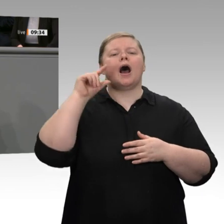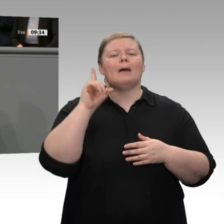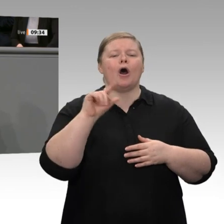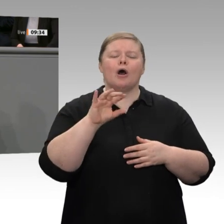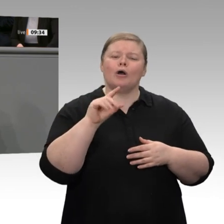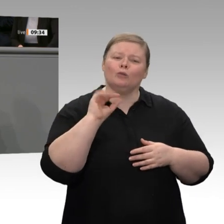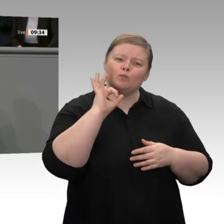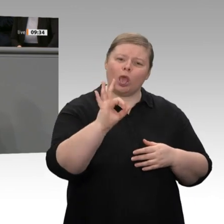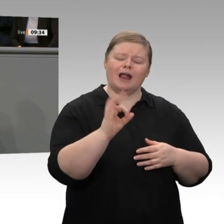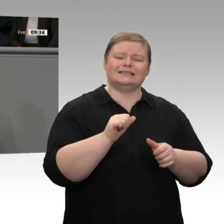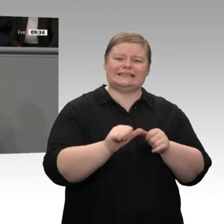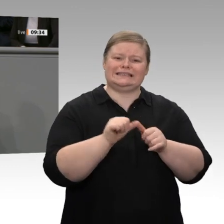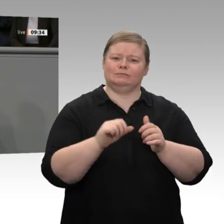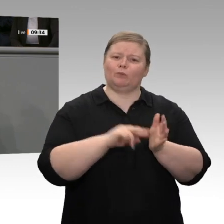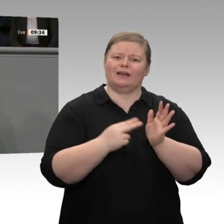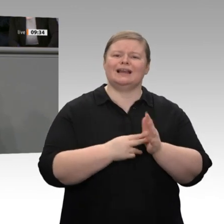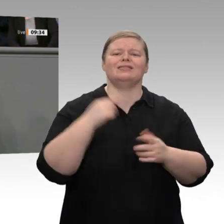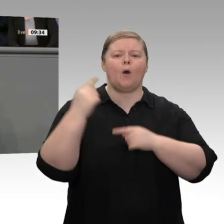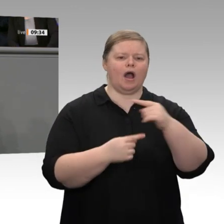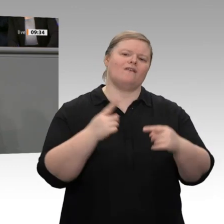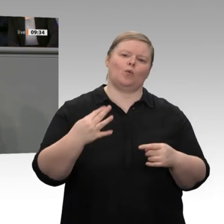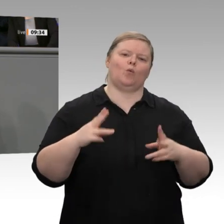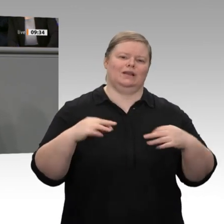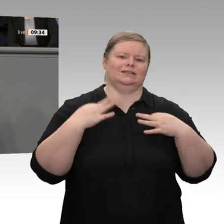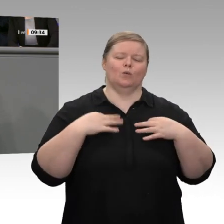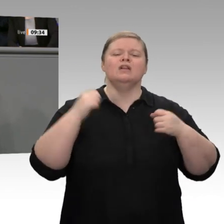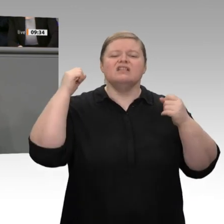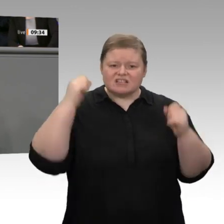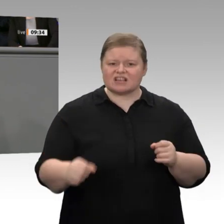Welt für zu hoch. Die Firmen haben nicht mehr die Möglichkeit, die Preise signifikant